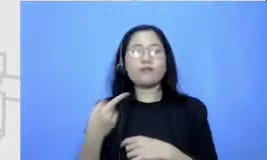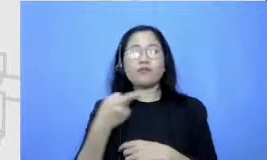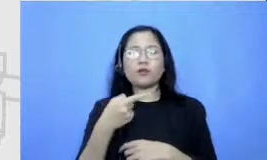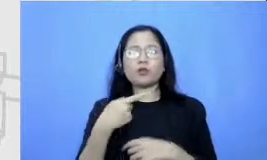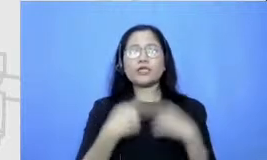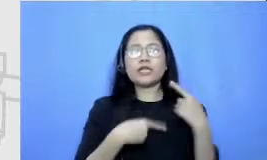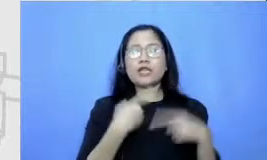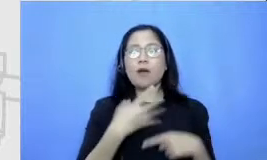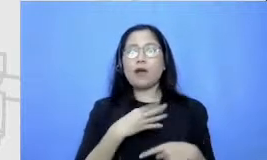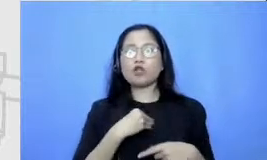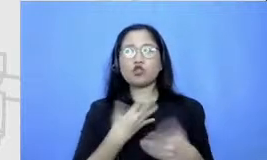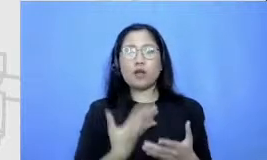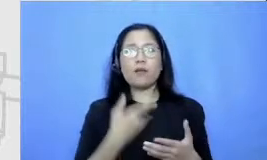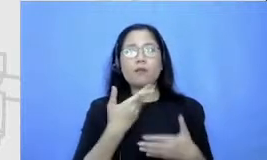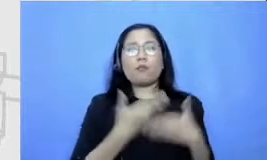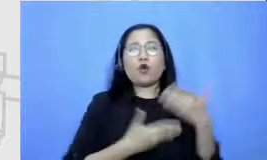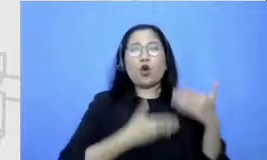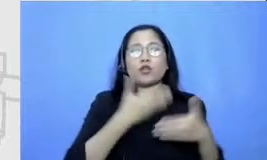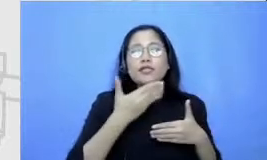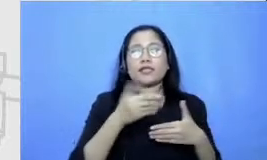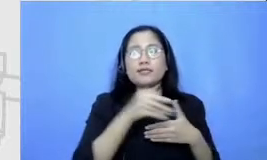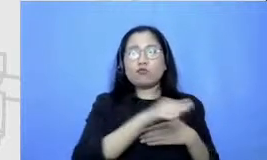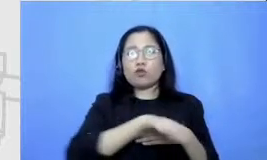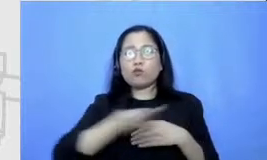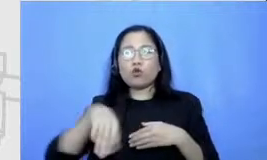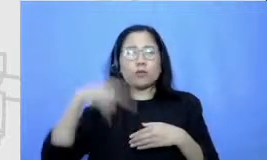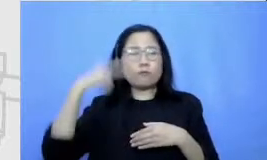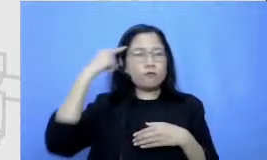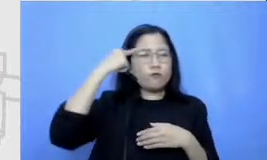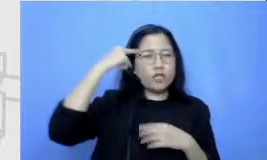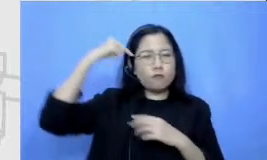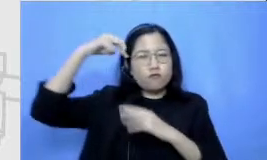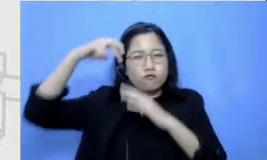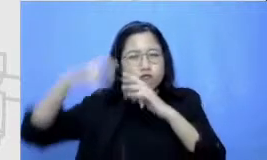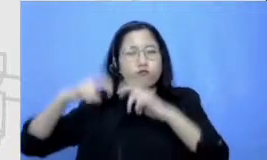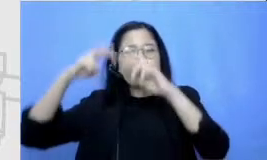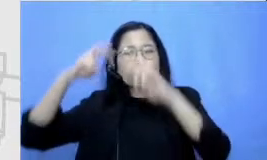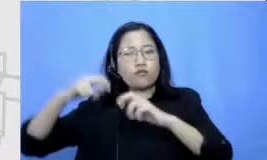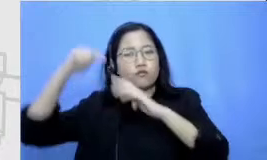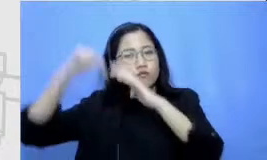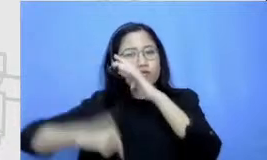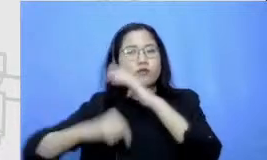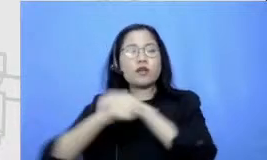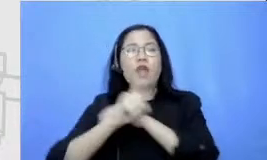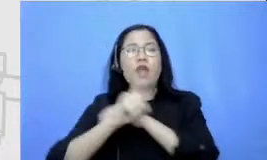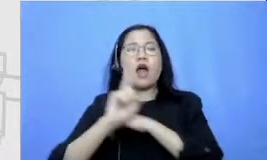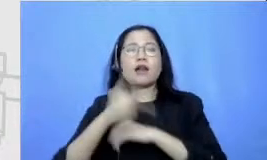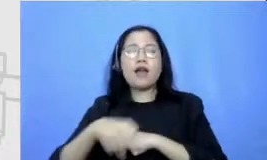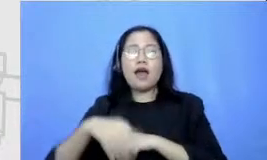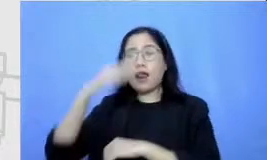brainstorming ya si murid misalnya dia berpikir tentang satu karakter laki-laki umur 18 tahun